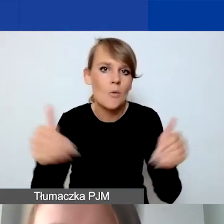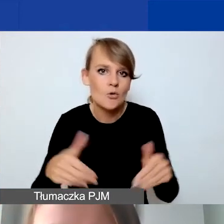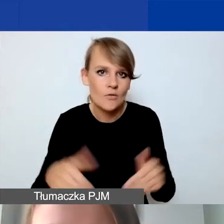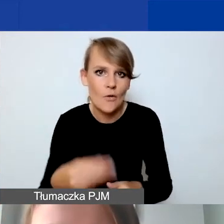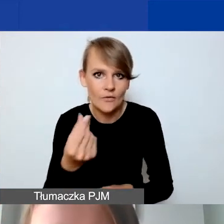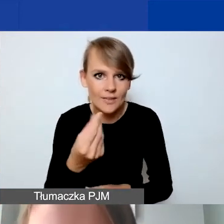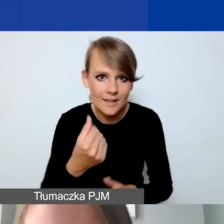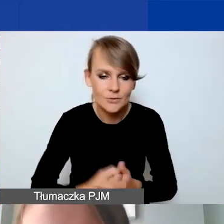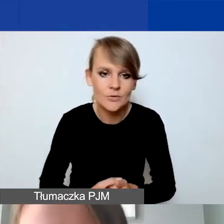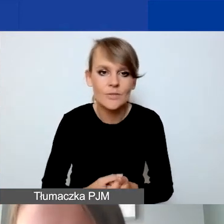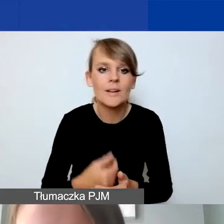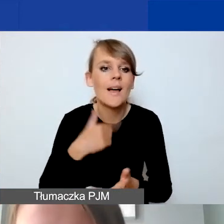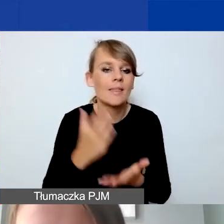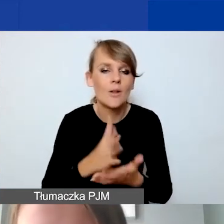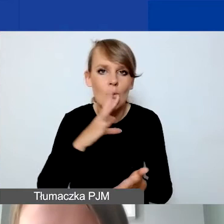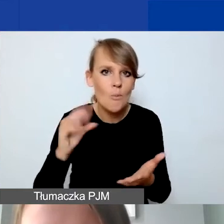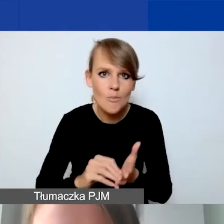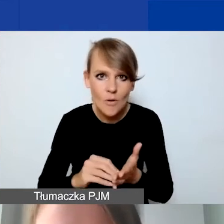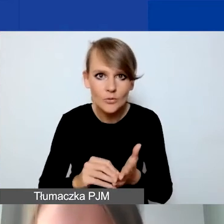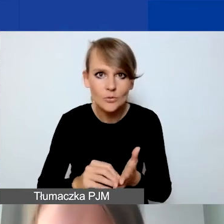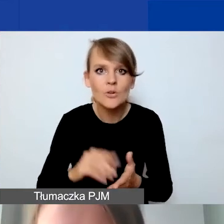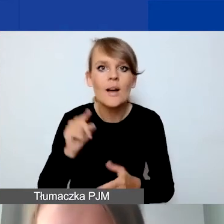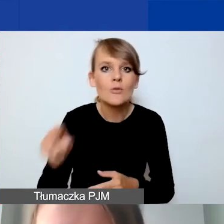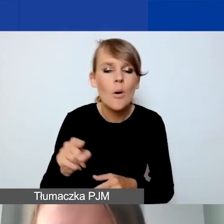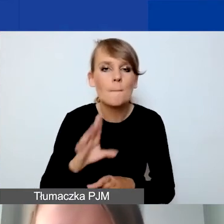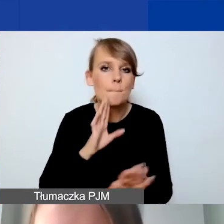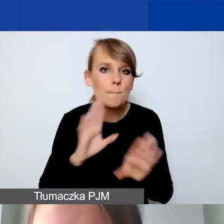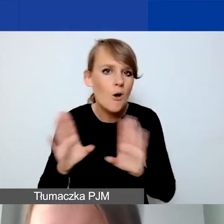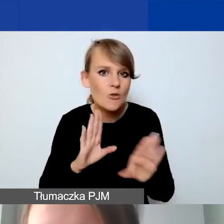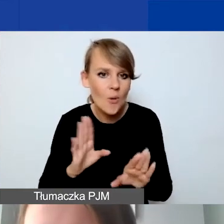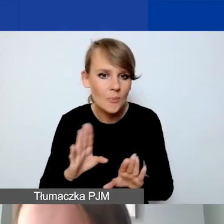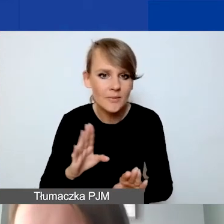Powtórzę tutaj podobnie operację, żeby pokazać państwu,